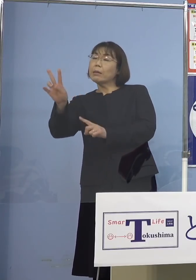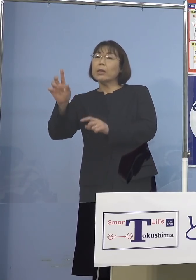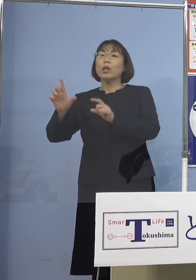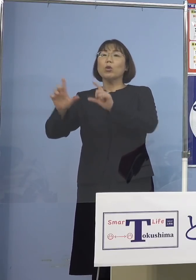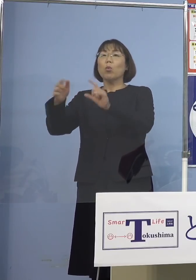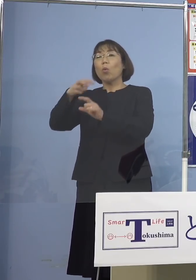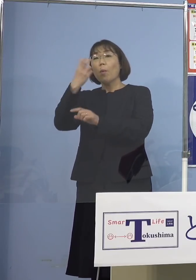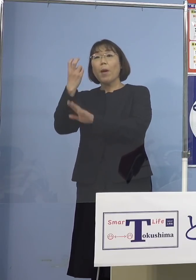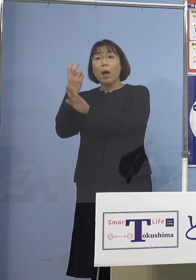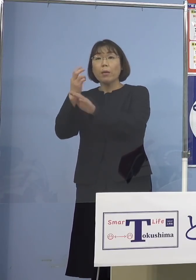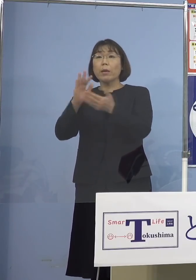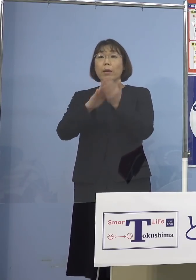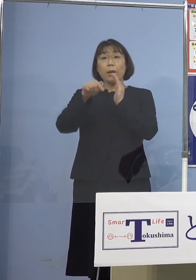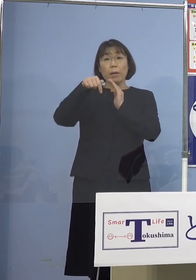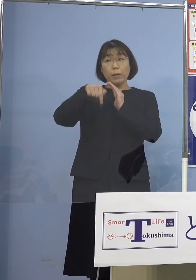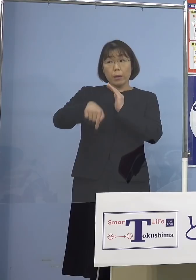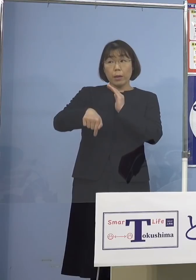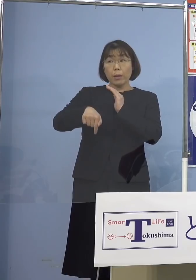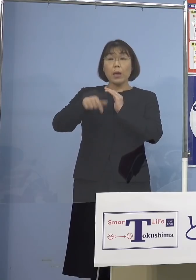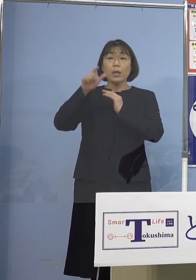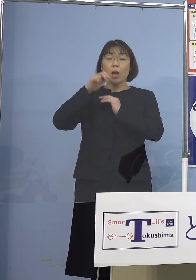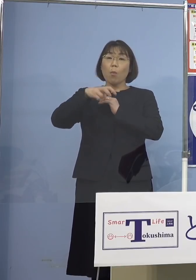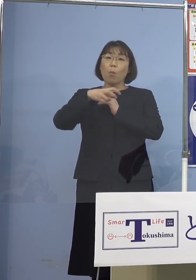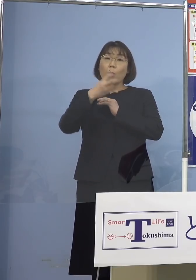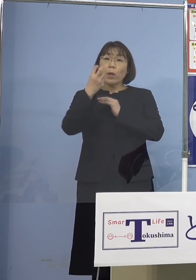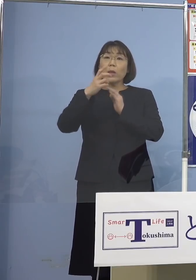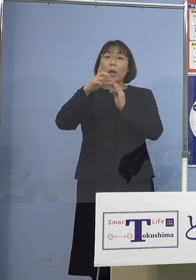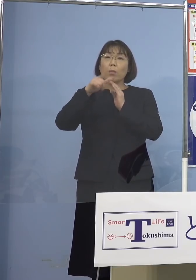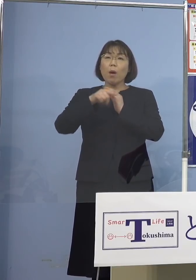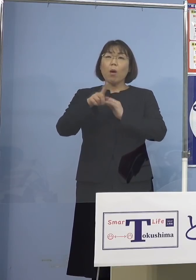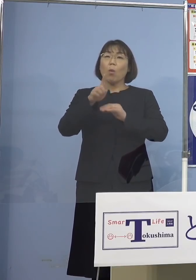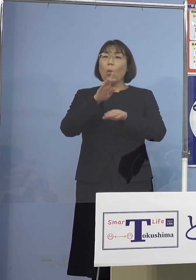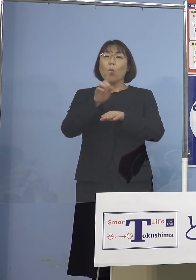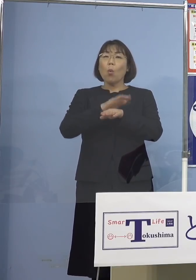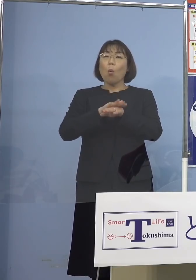県内でもし出た場合というのは どのように分かるのかというのとですね